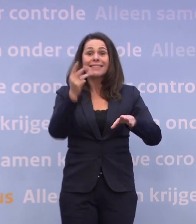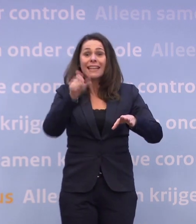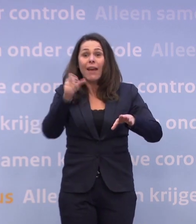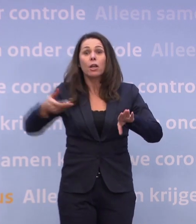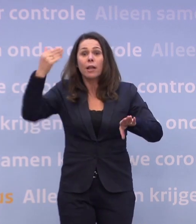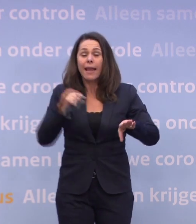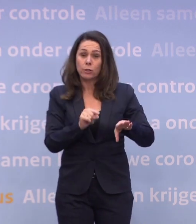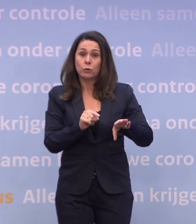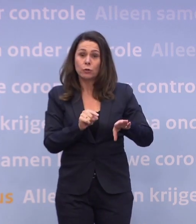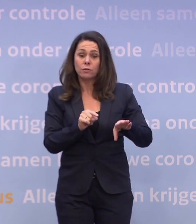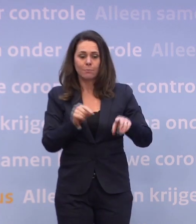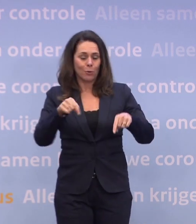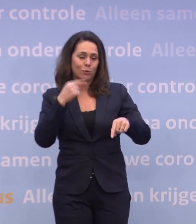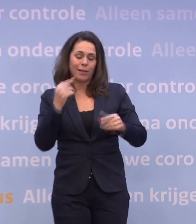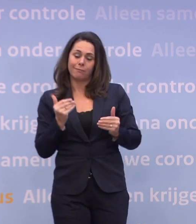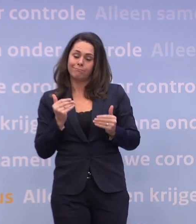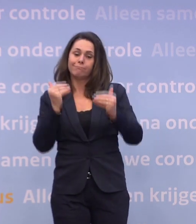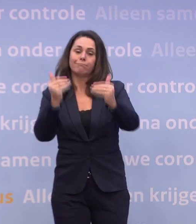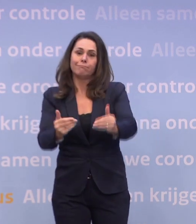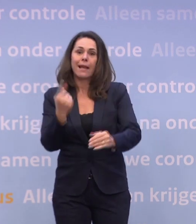Dat was 3 weken geleden, moeten we nu zeggen: Dat is een maand opgeschoven.